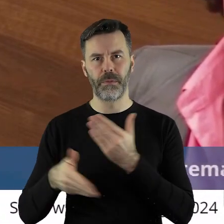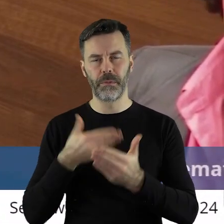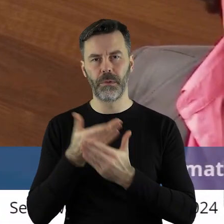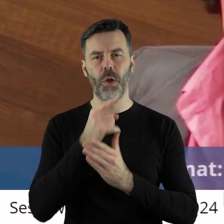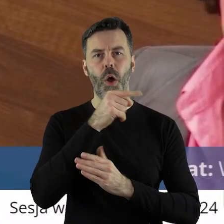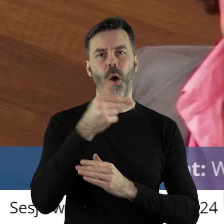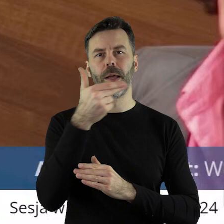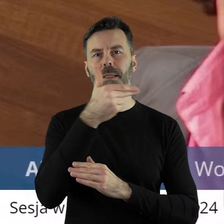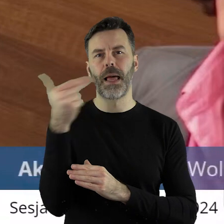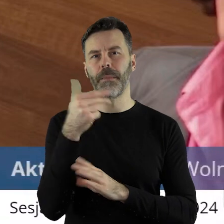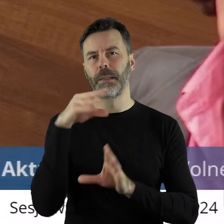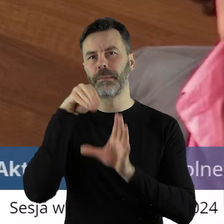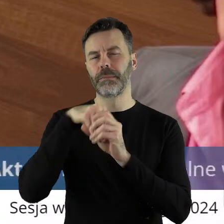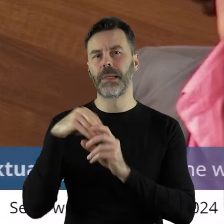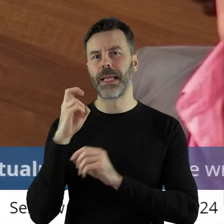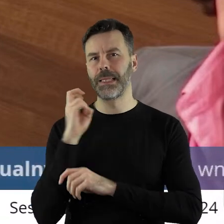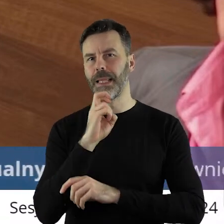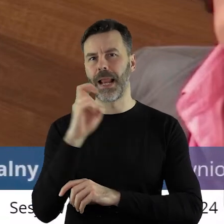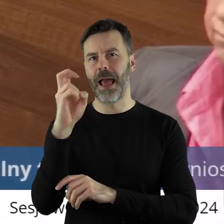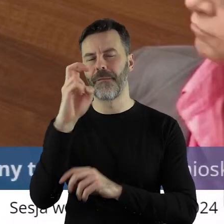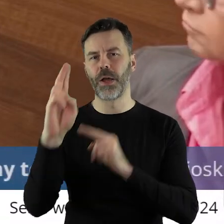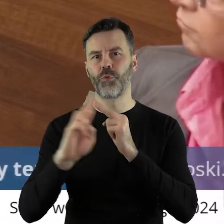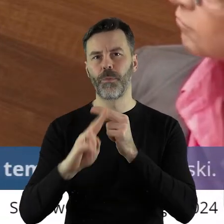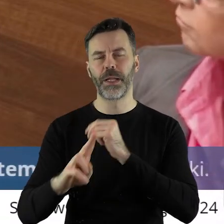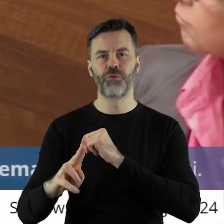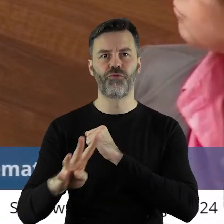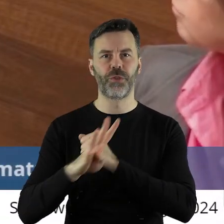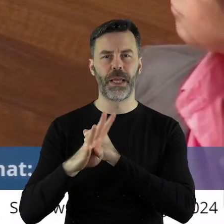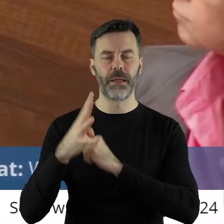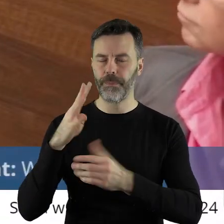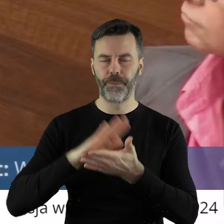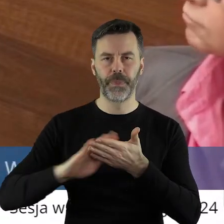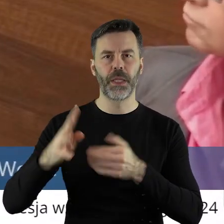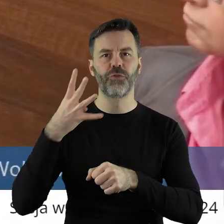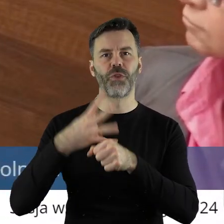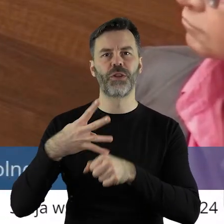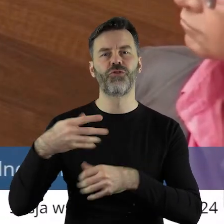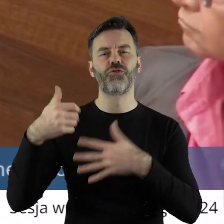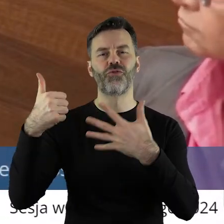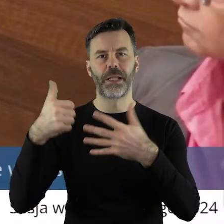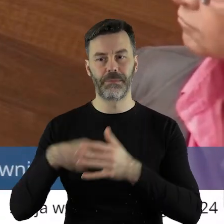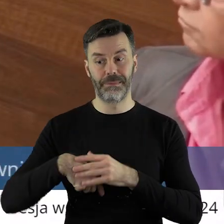które to pismo dotyczy inwestycji tramwajowej linii 46.